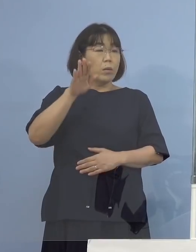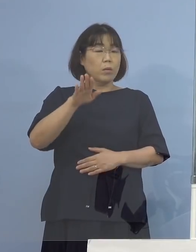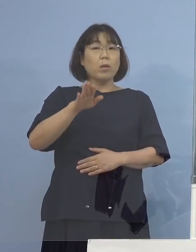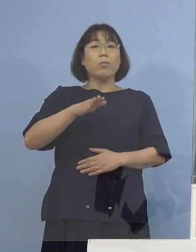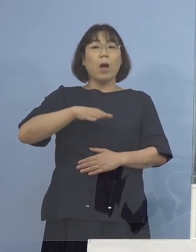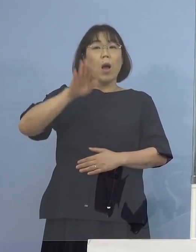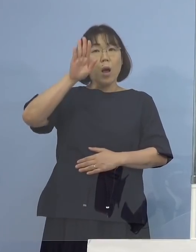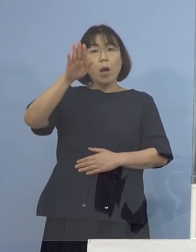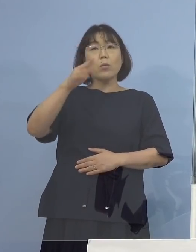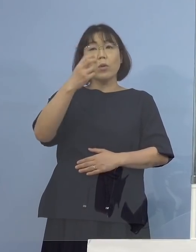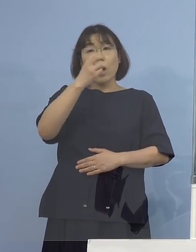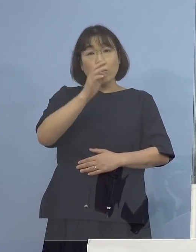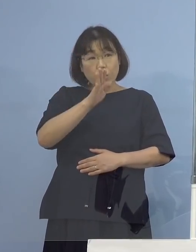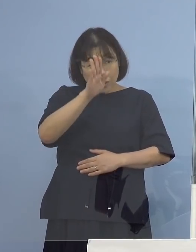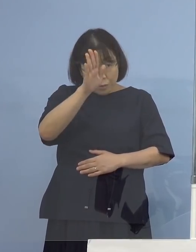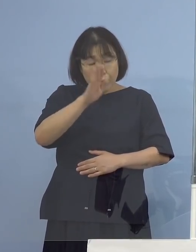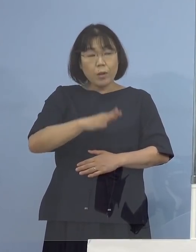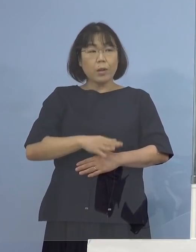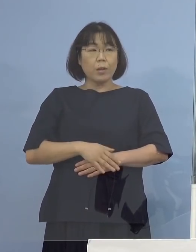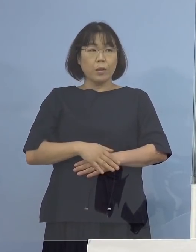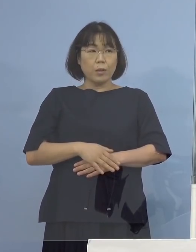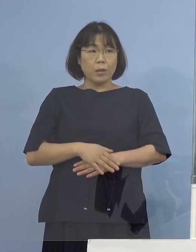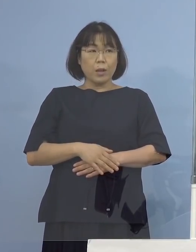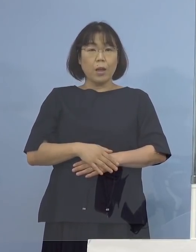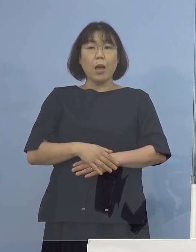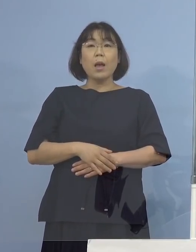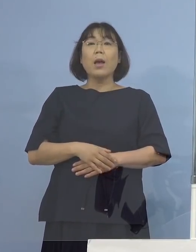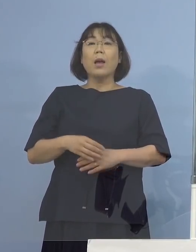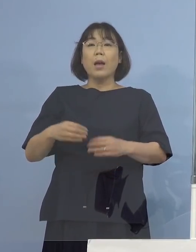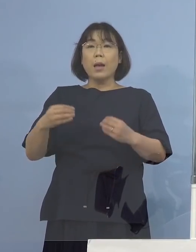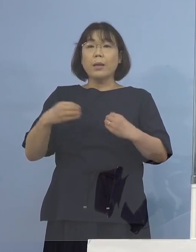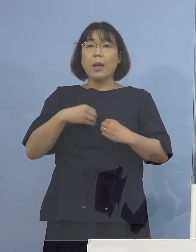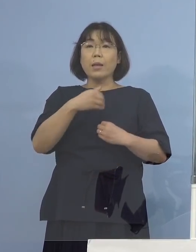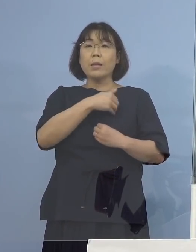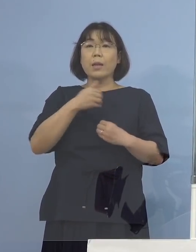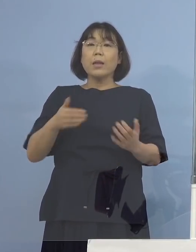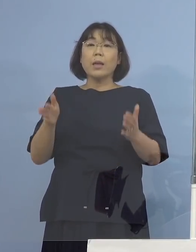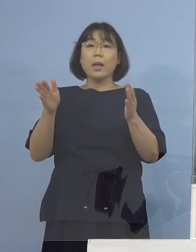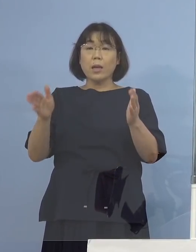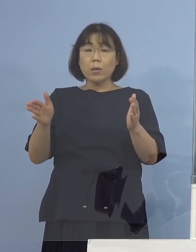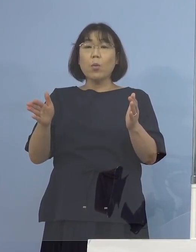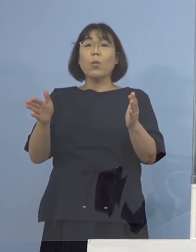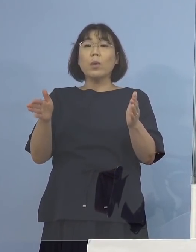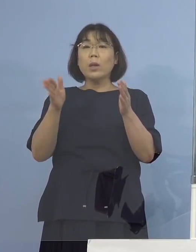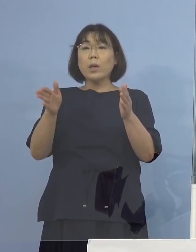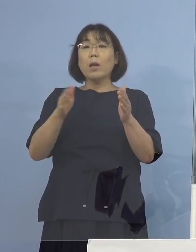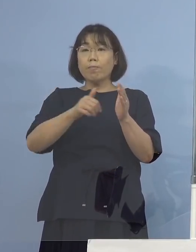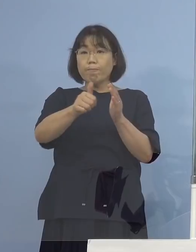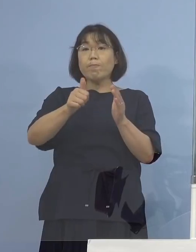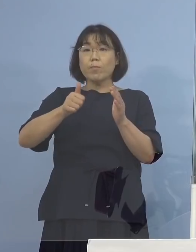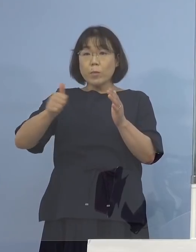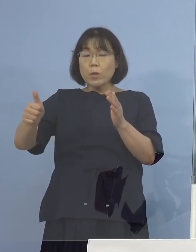ただ感染可能期間中に行っていた ということを今申し上げました （徳島新聞社） 前二日に行っていたと言うことですよね